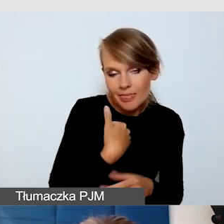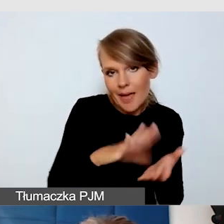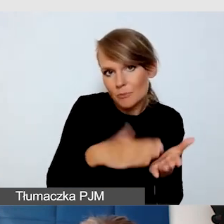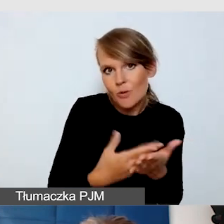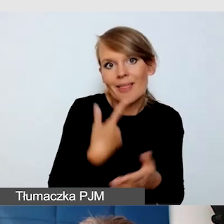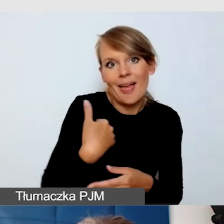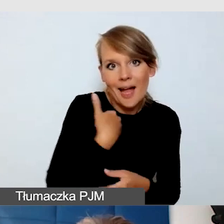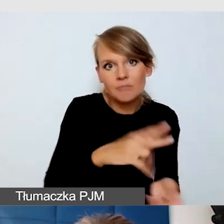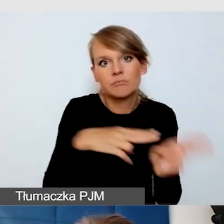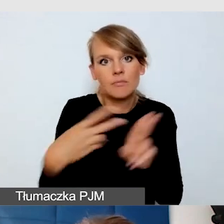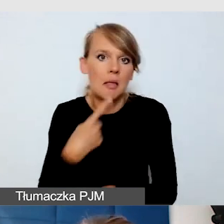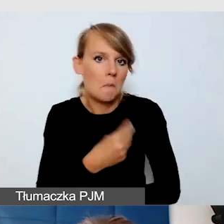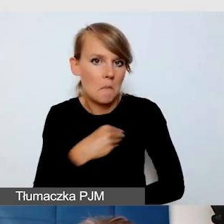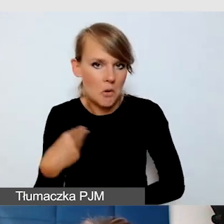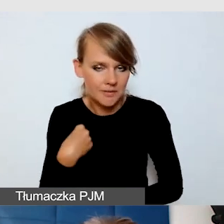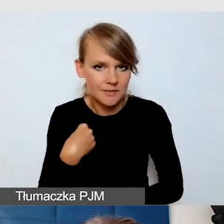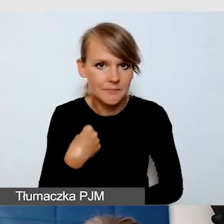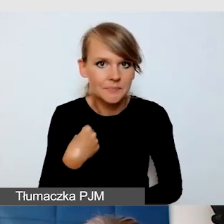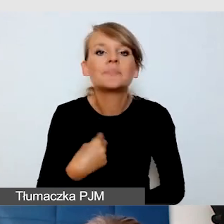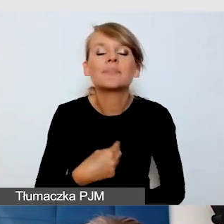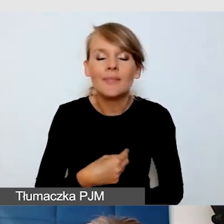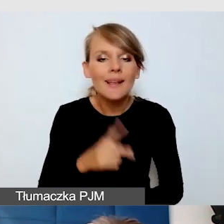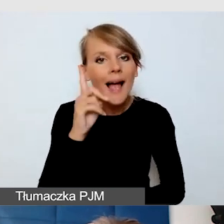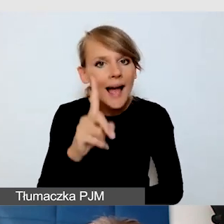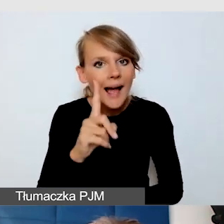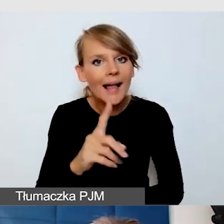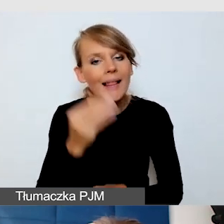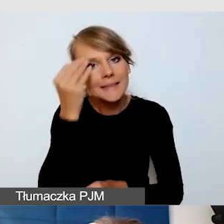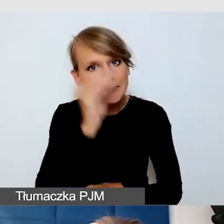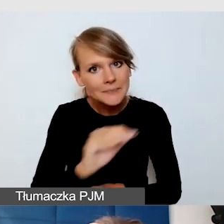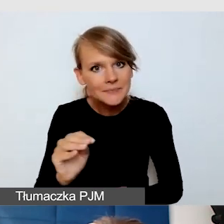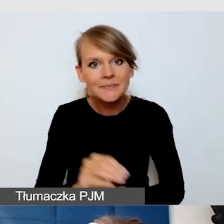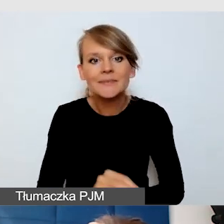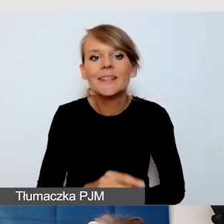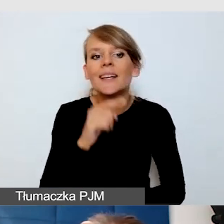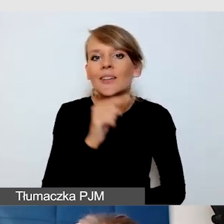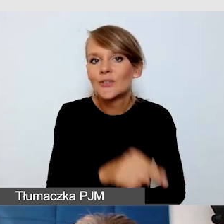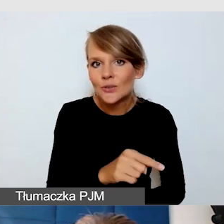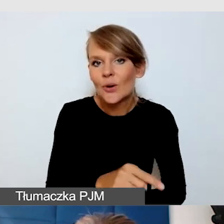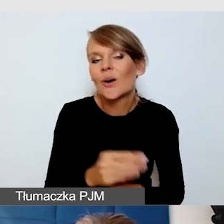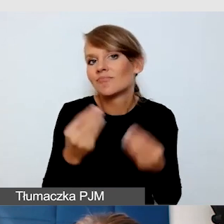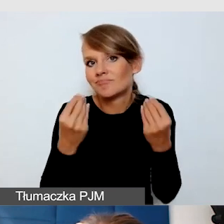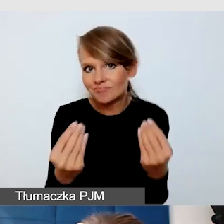Znowu uwrażliwiam tutaj, jest to rozwiązania fenomenalne pod kątem kosztów,